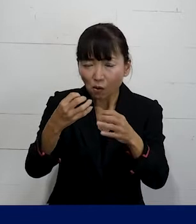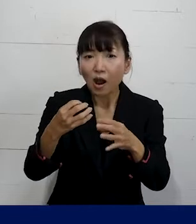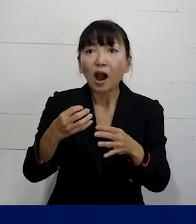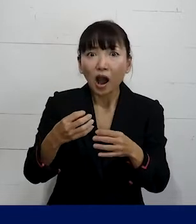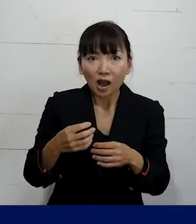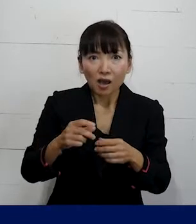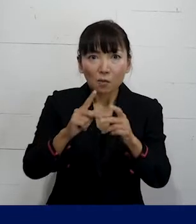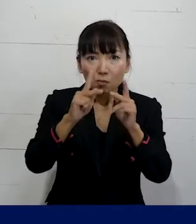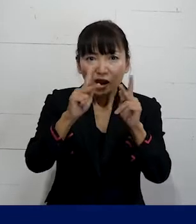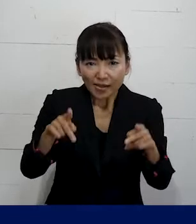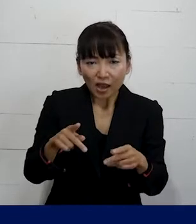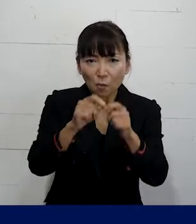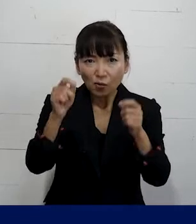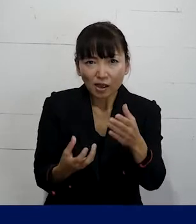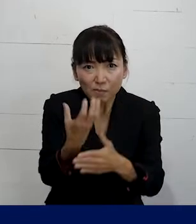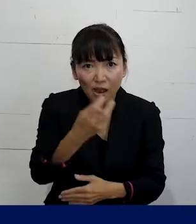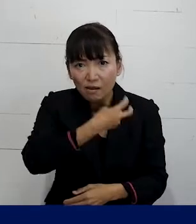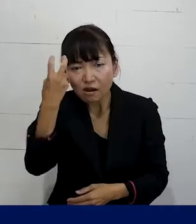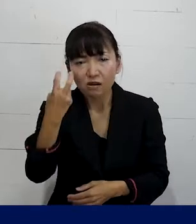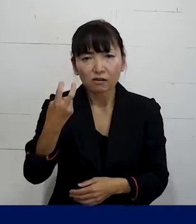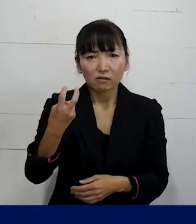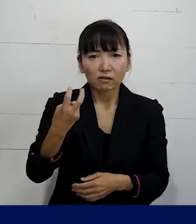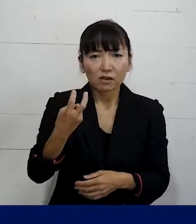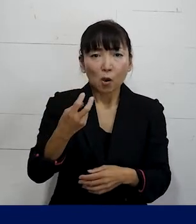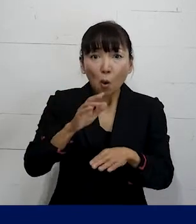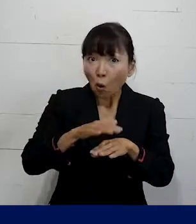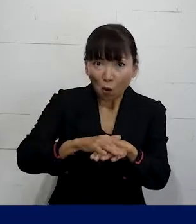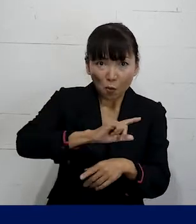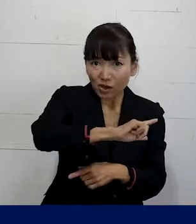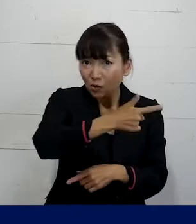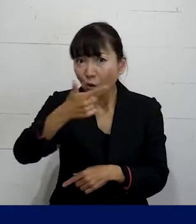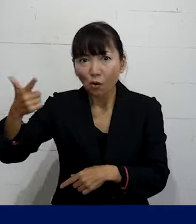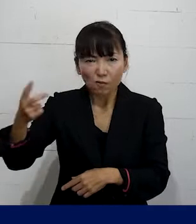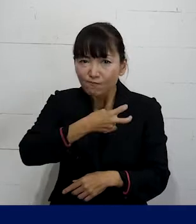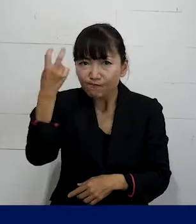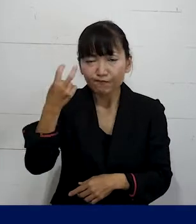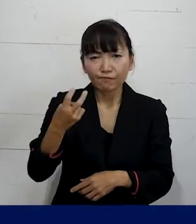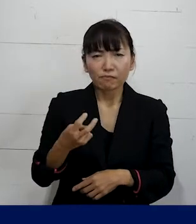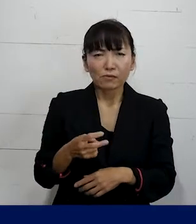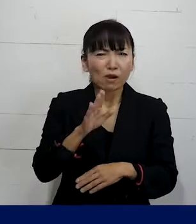別の課題が見えてきたりいろんなアプローチの 仕方が見つかったりしますので